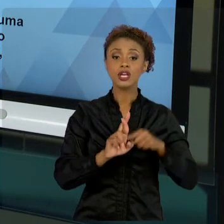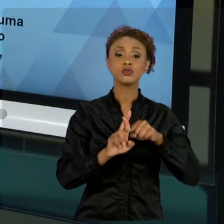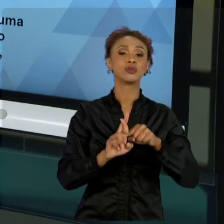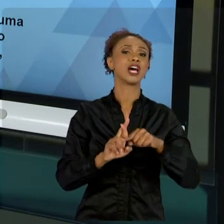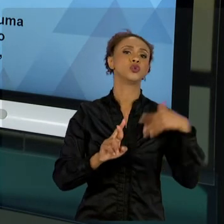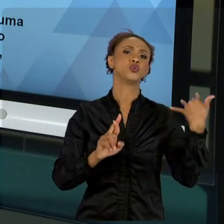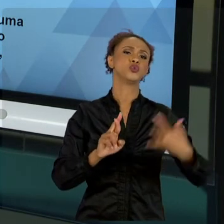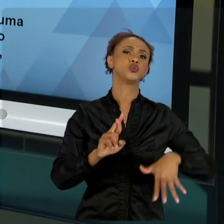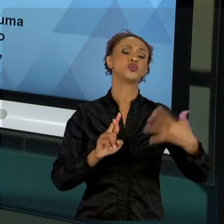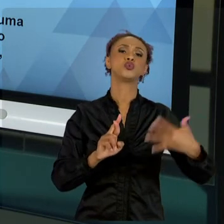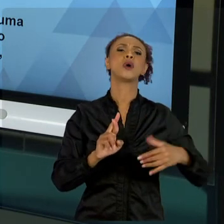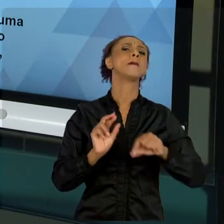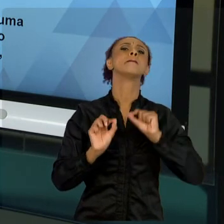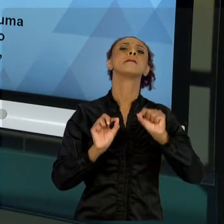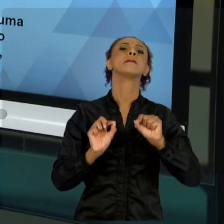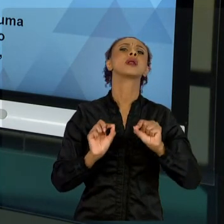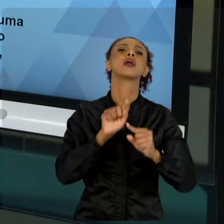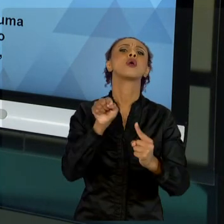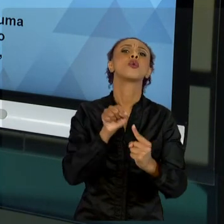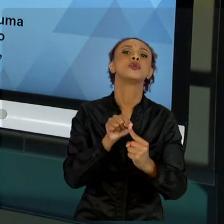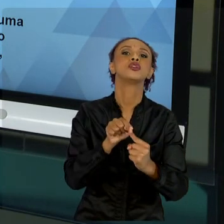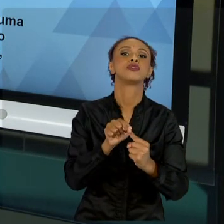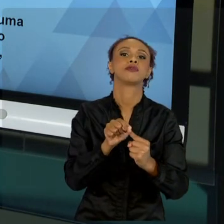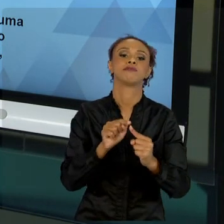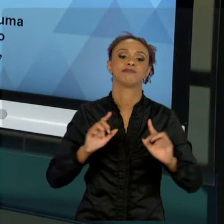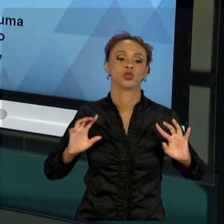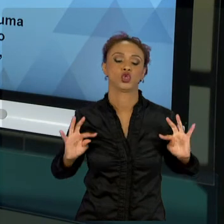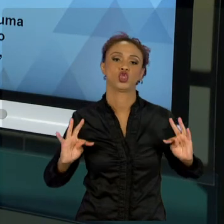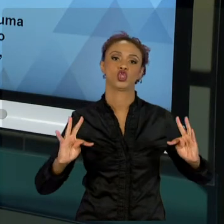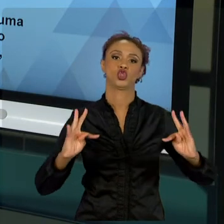MUNDO. ENTÃO, TIREMOS UM POUCO ESSA PESSOALIDADE,